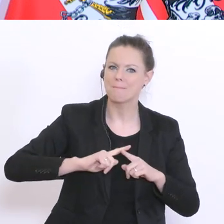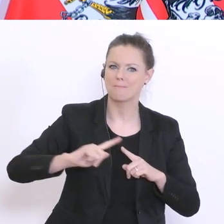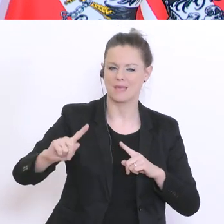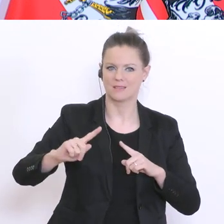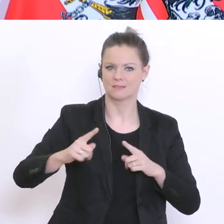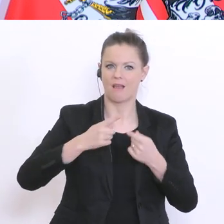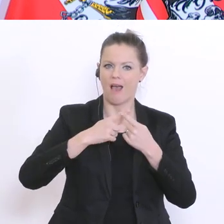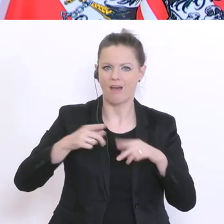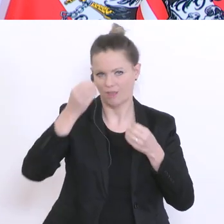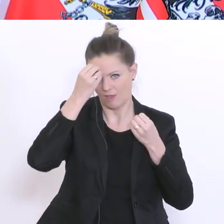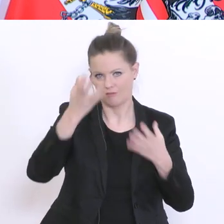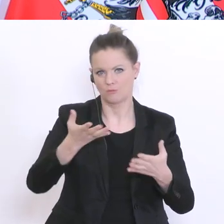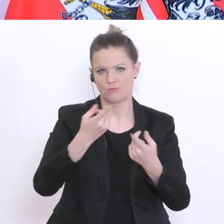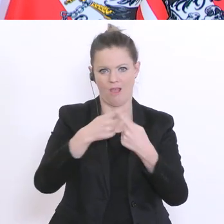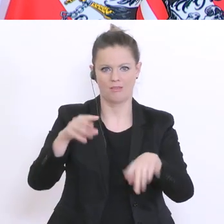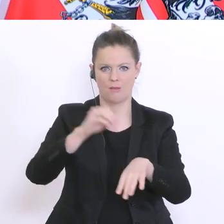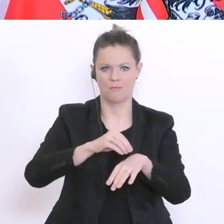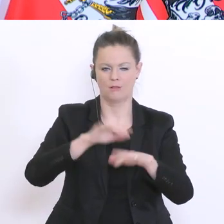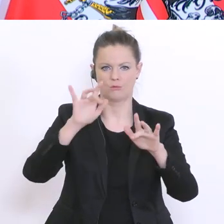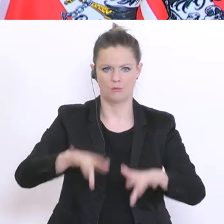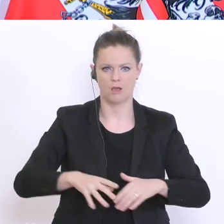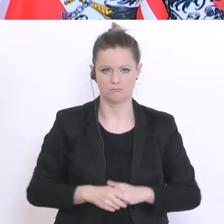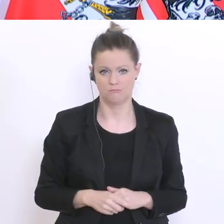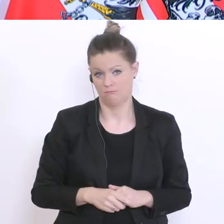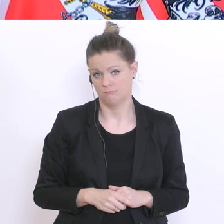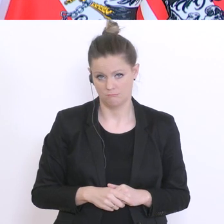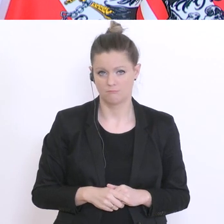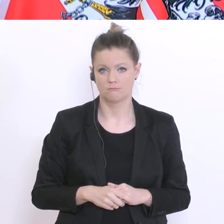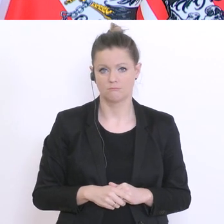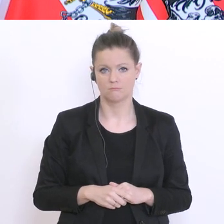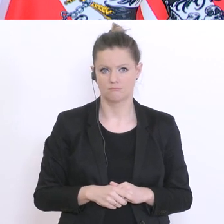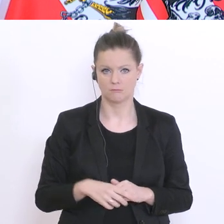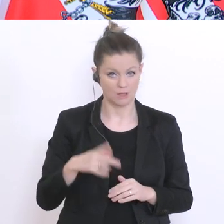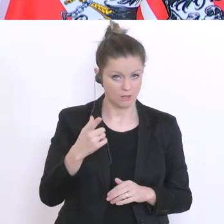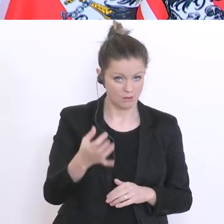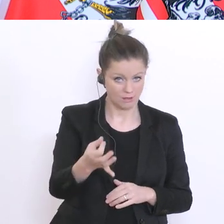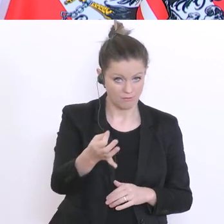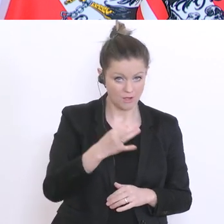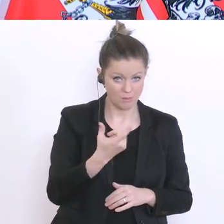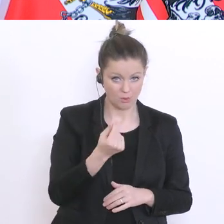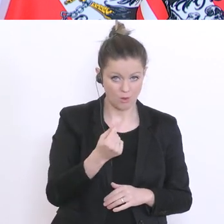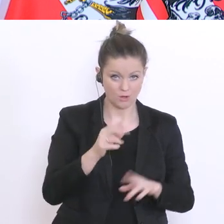keine andere Meldung von mir und der Regierungsspitze kommt. Das heißt: kein regulärer Unterricht bis Ende April.